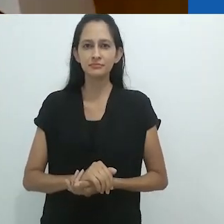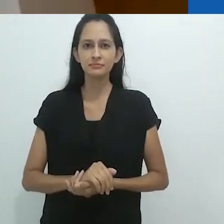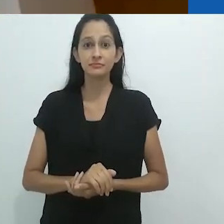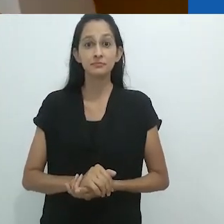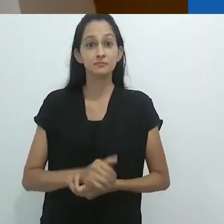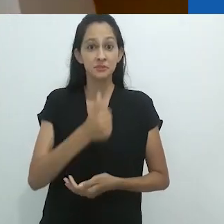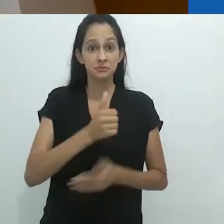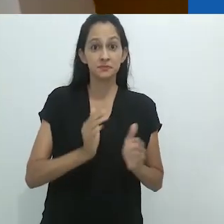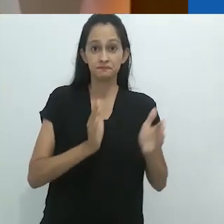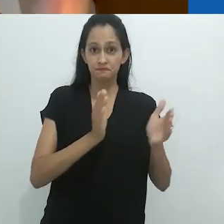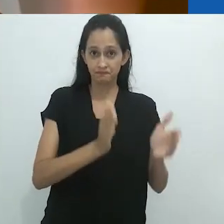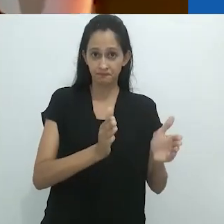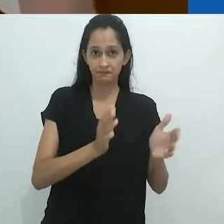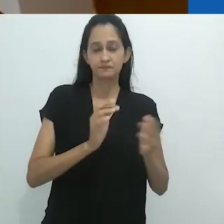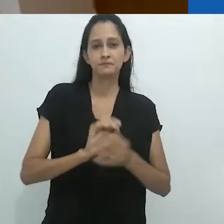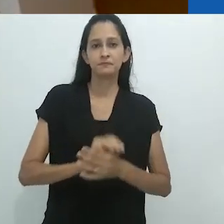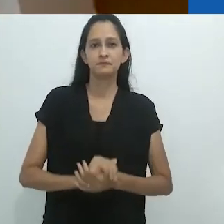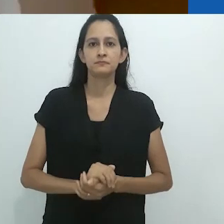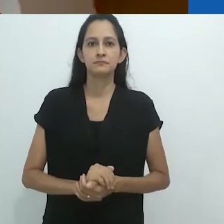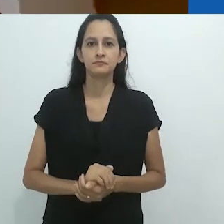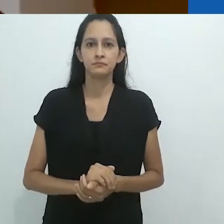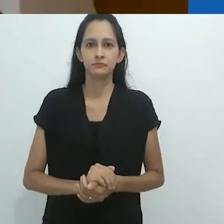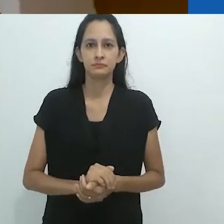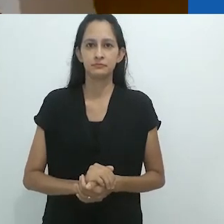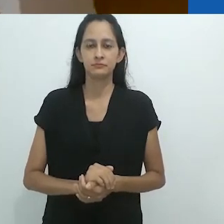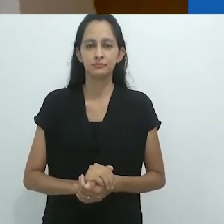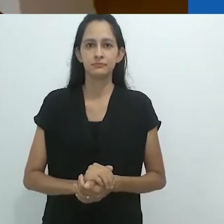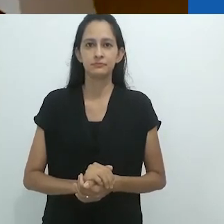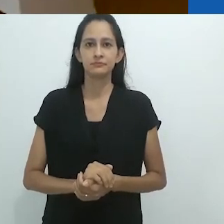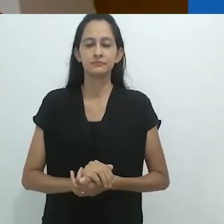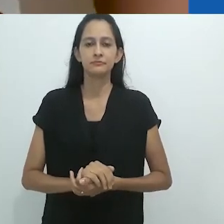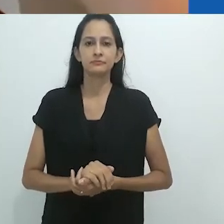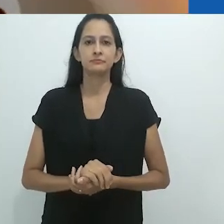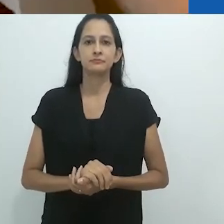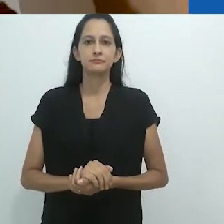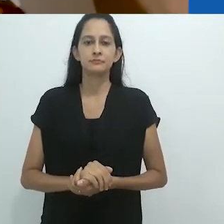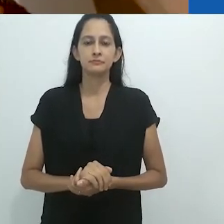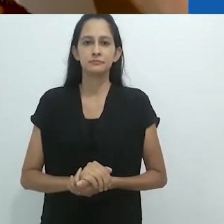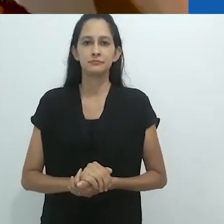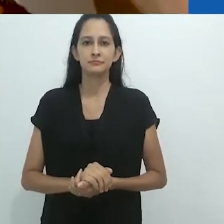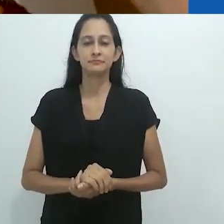Parte um,